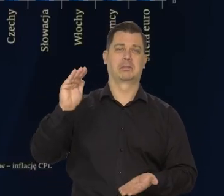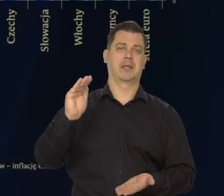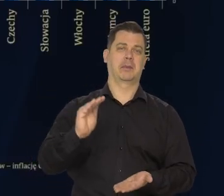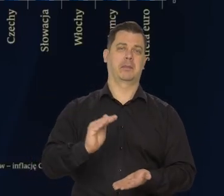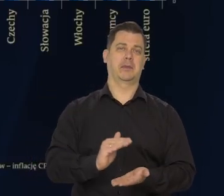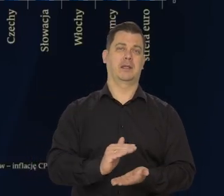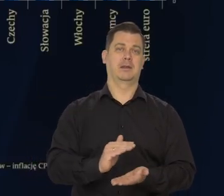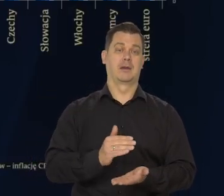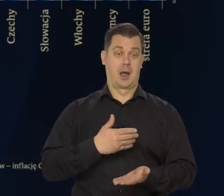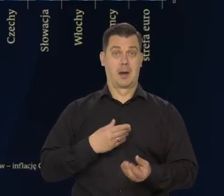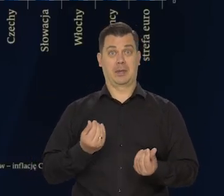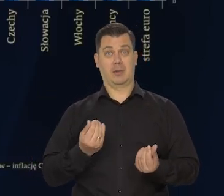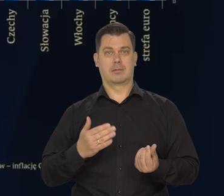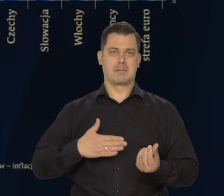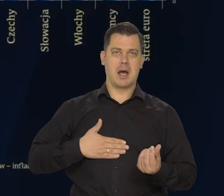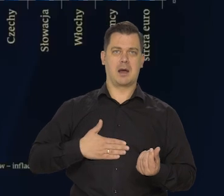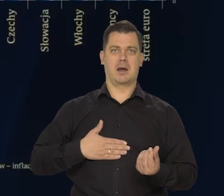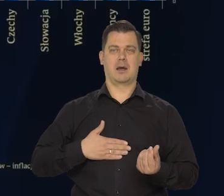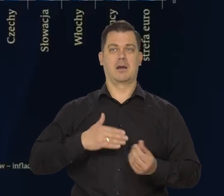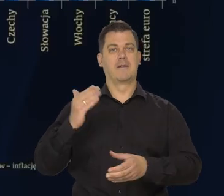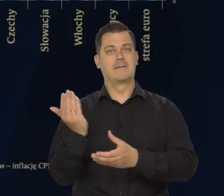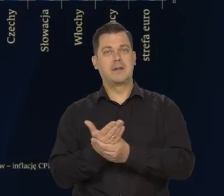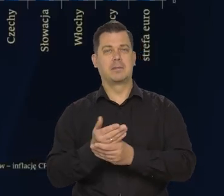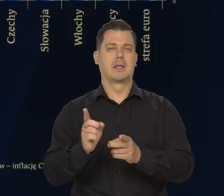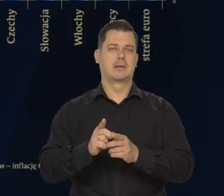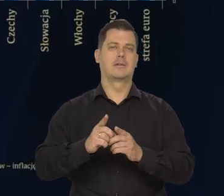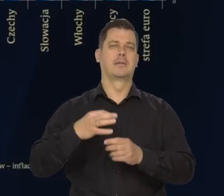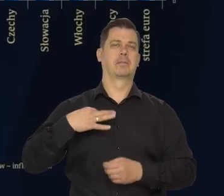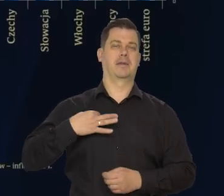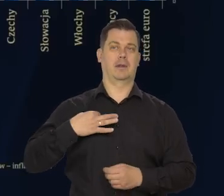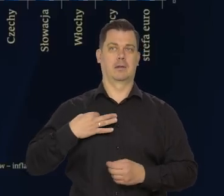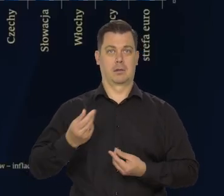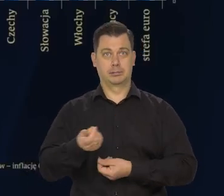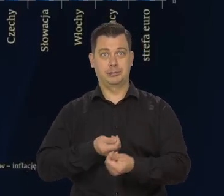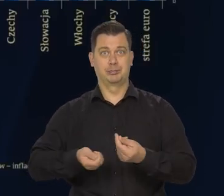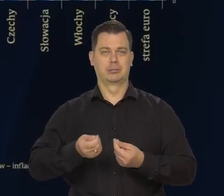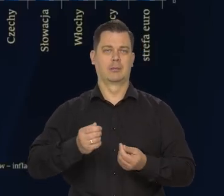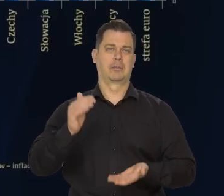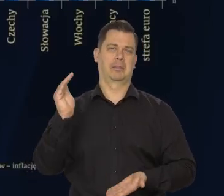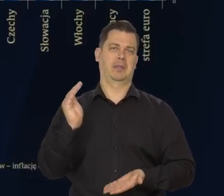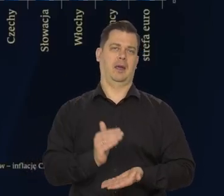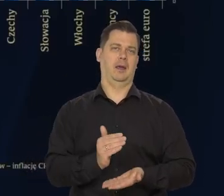Siła nabywcza zarówno przedsiębiorstw, jak i gospodarstw domowych maleje.